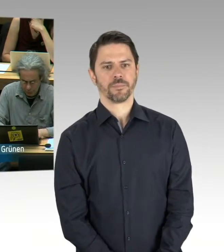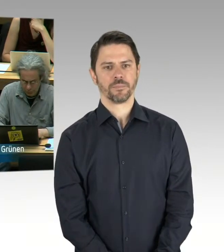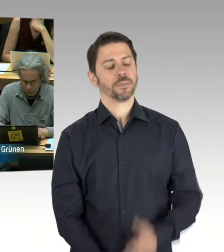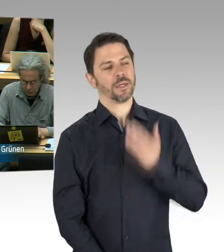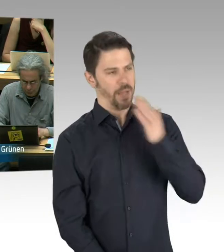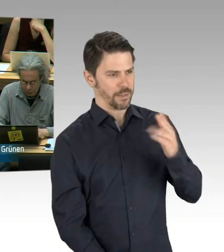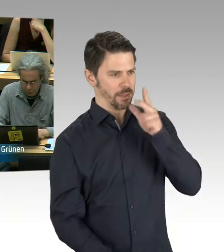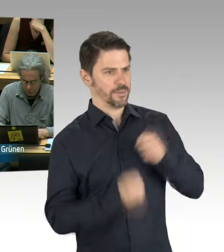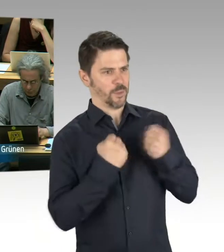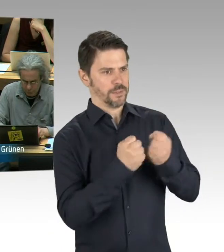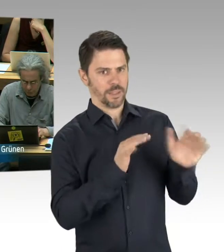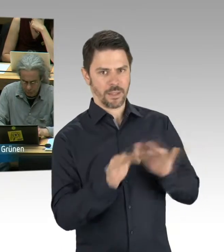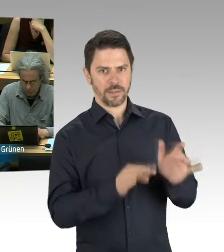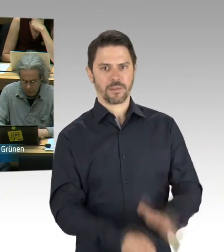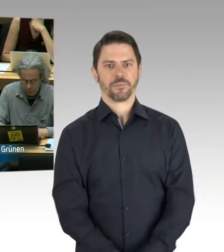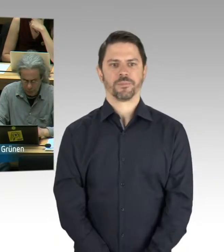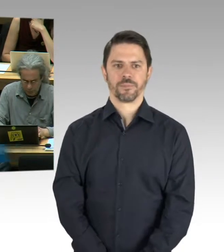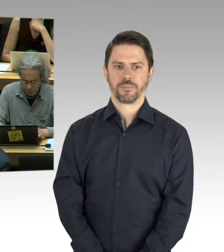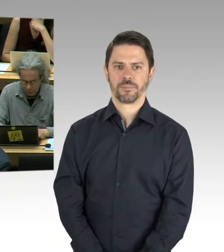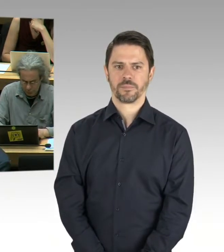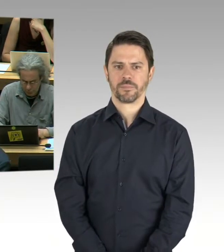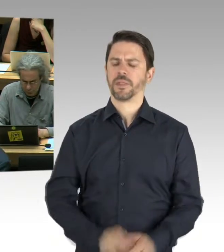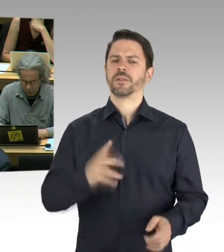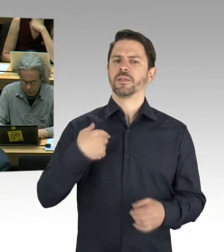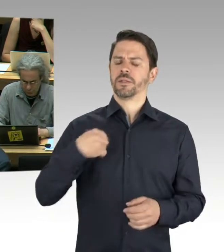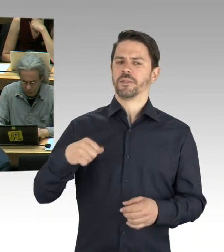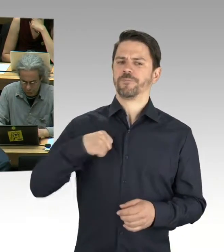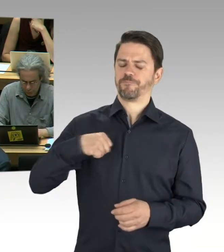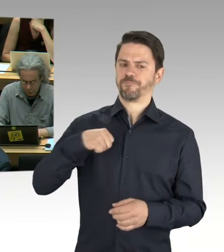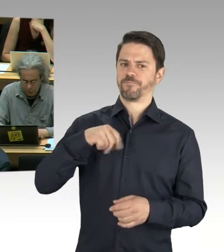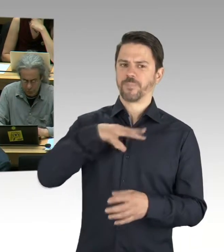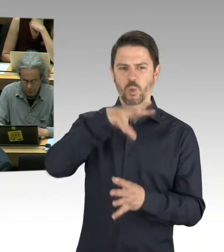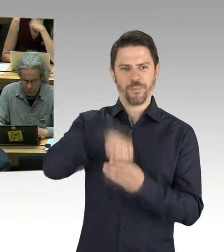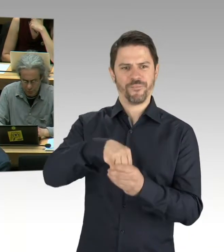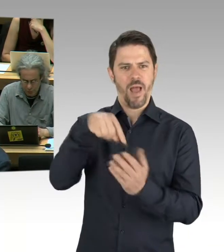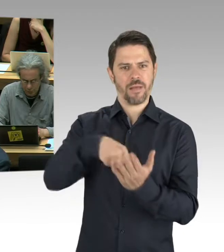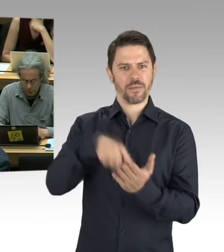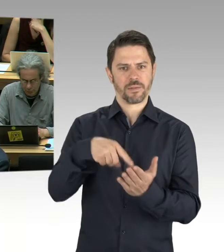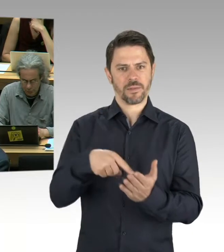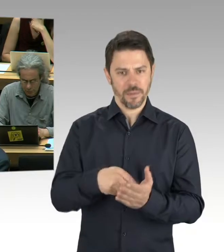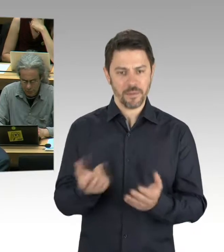Ist die Berlinische Galerie gerade generell gesperrt, also sind auch Mitarbeiterinnen und Mitarbeiter betroffen,